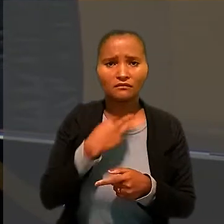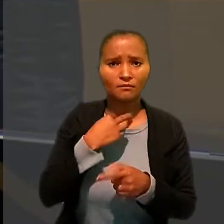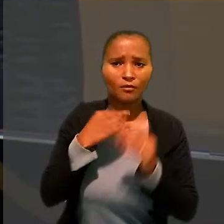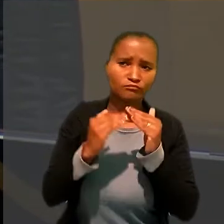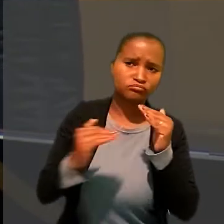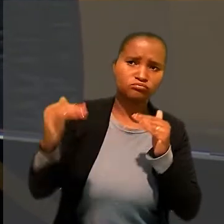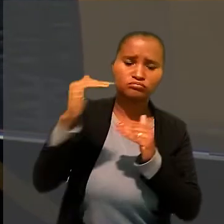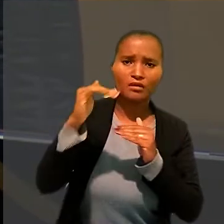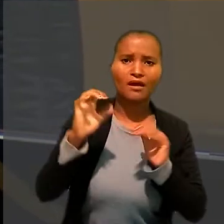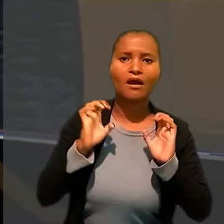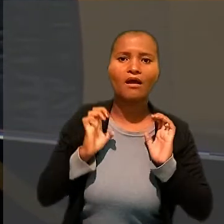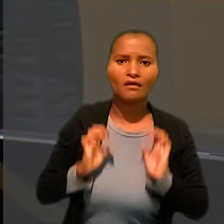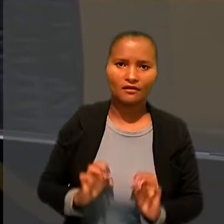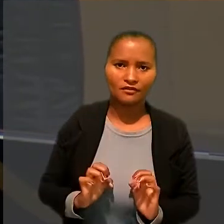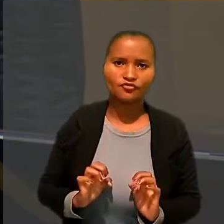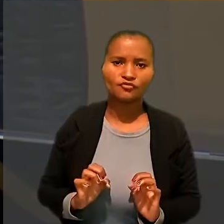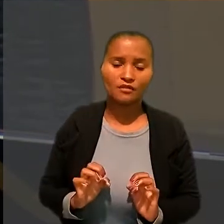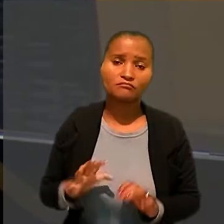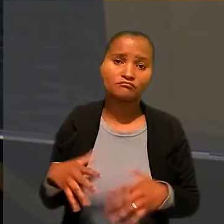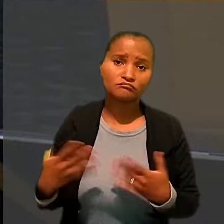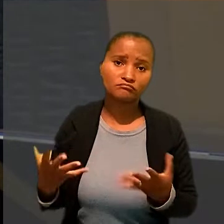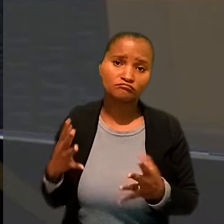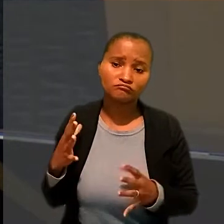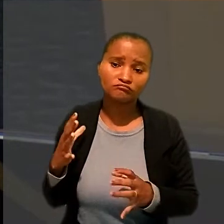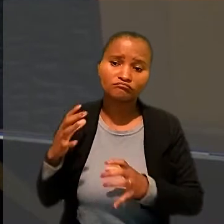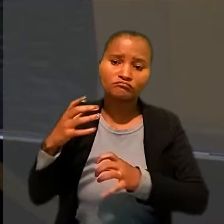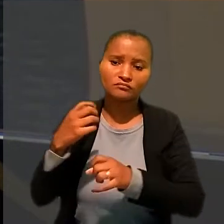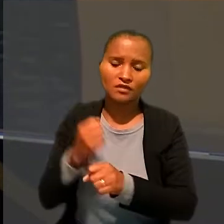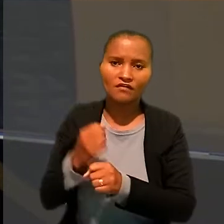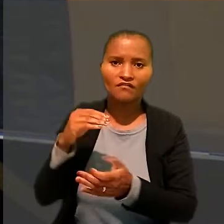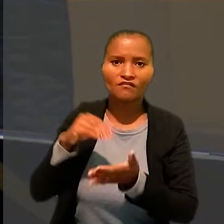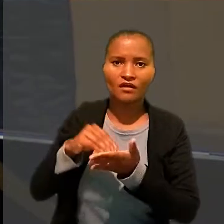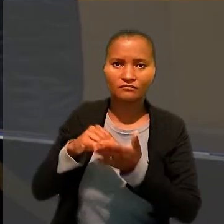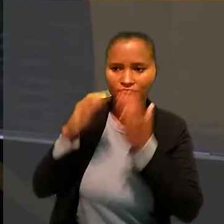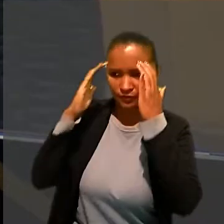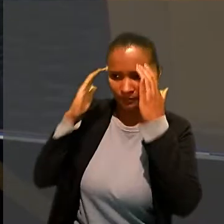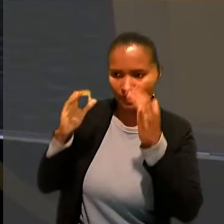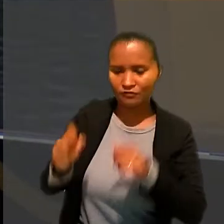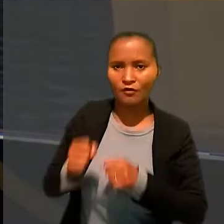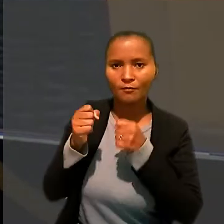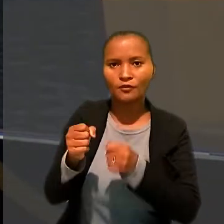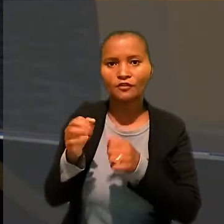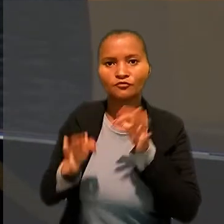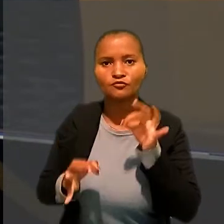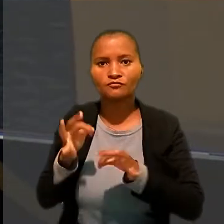no que resultaria descrédito ao Poder Judiciário e ao valor intrínseco de suas decisões".